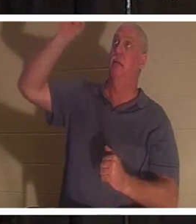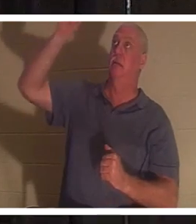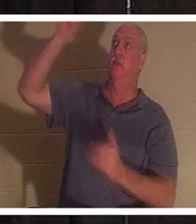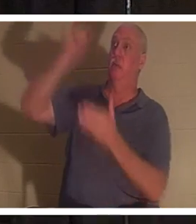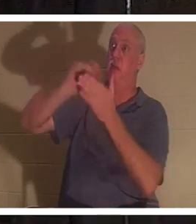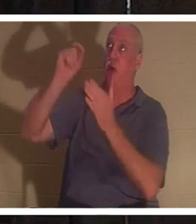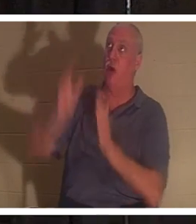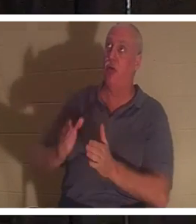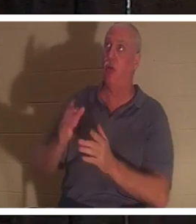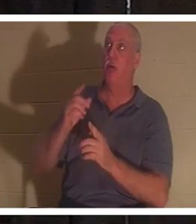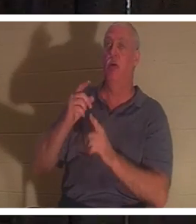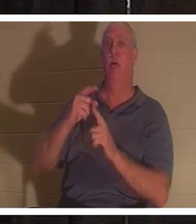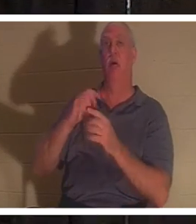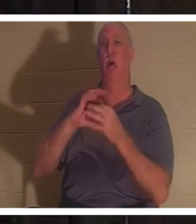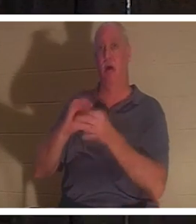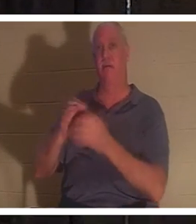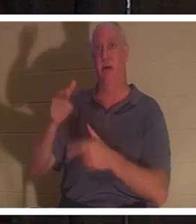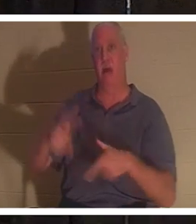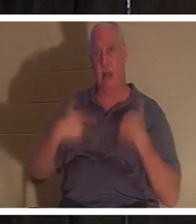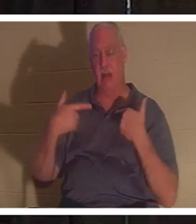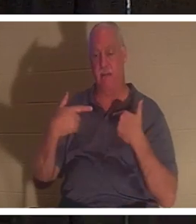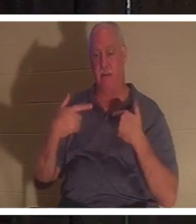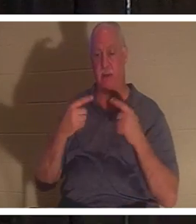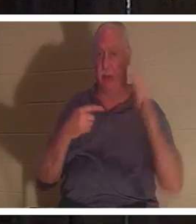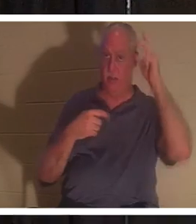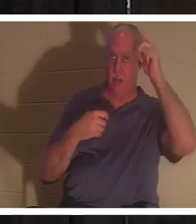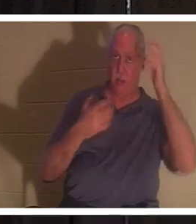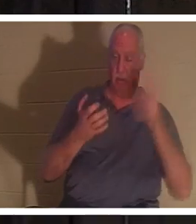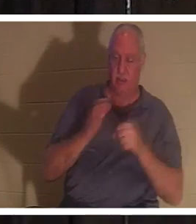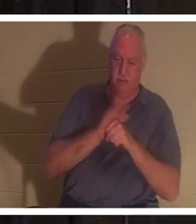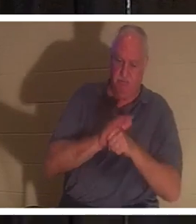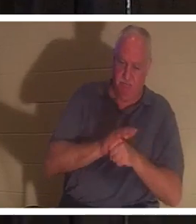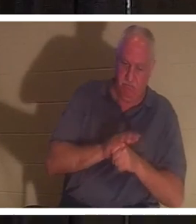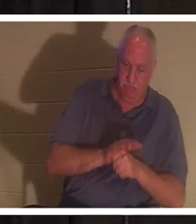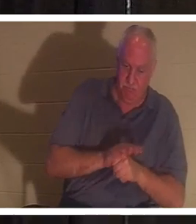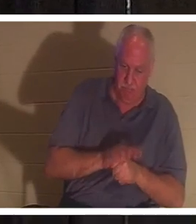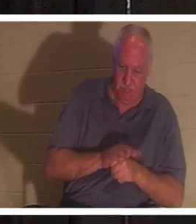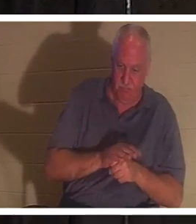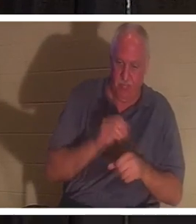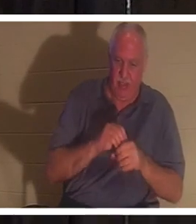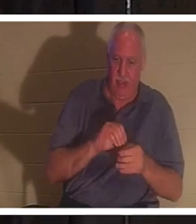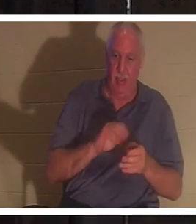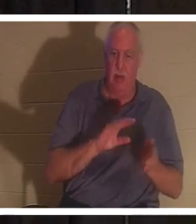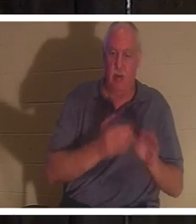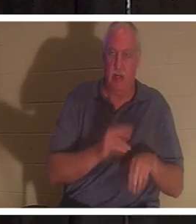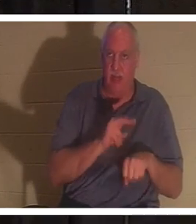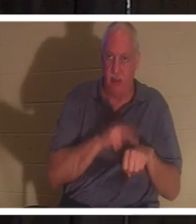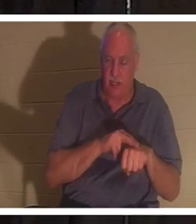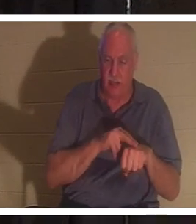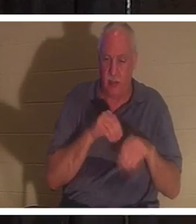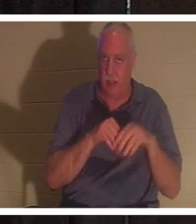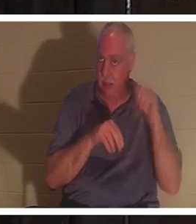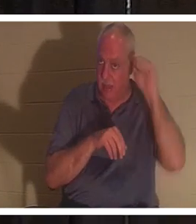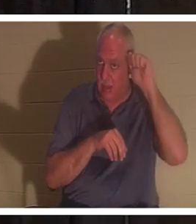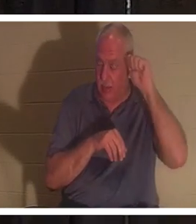命の創造主であり、敵はアダムの死の性質において私たちを押さえつけようとしています。アダムにおいて